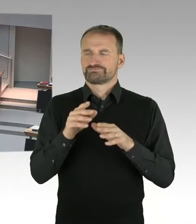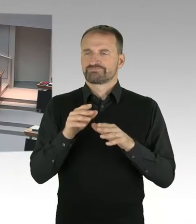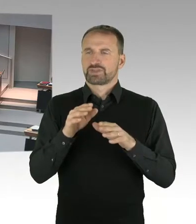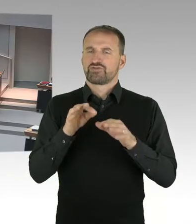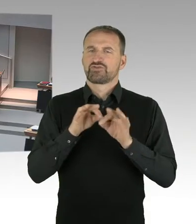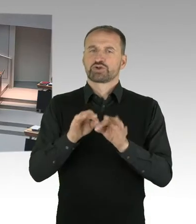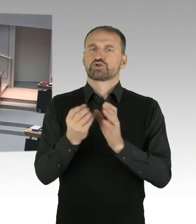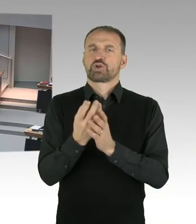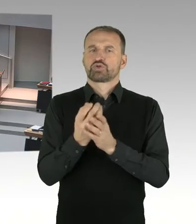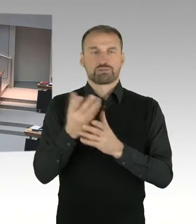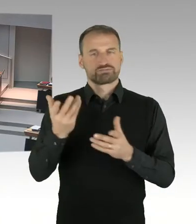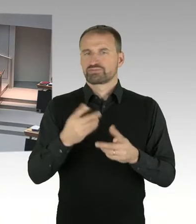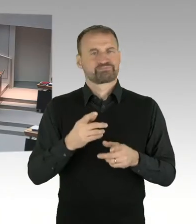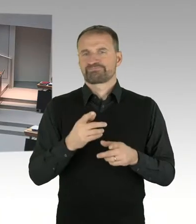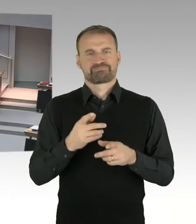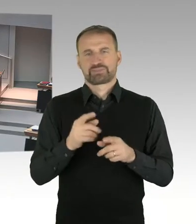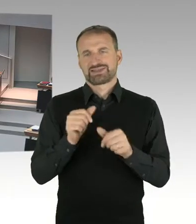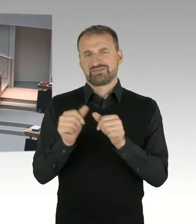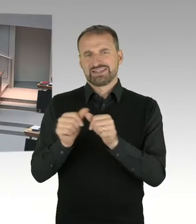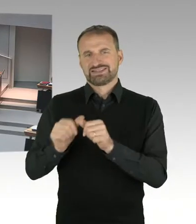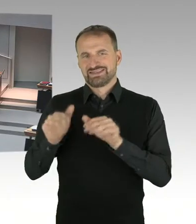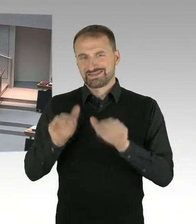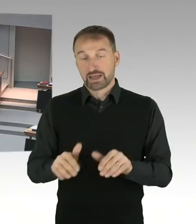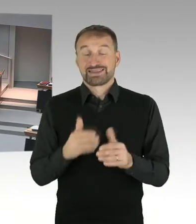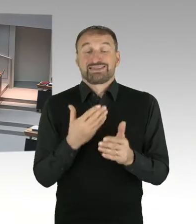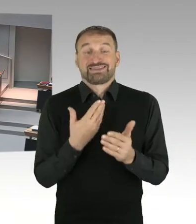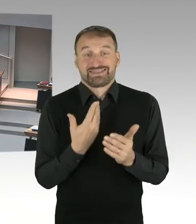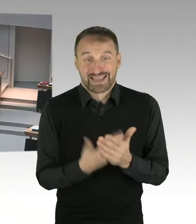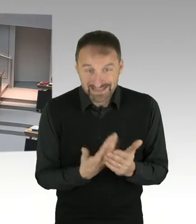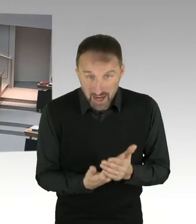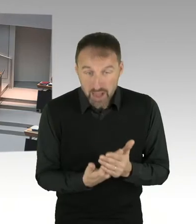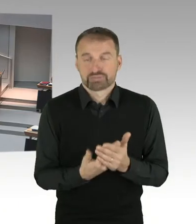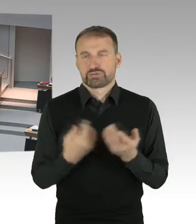(Sprecherwechsel) Frau Präsidentin, noch eine Frage zu Frau Birthler, war dem Senat bei der